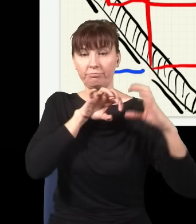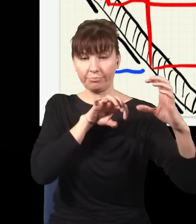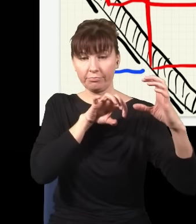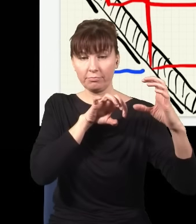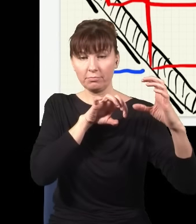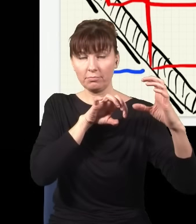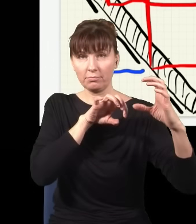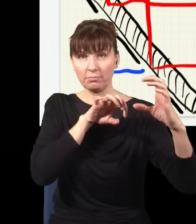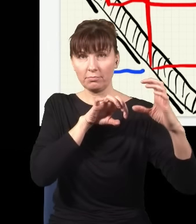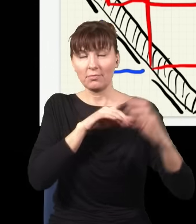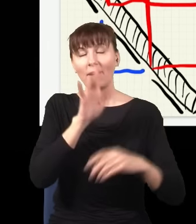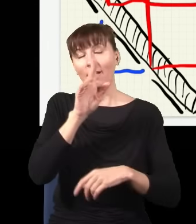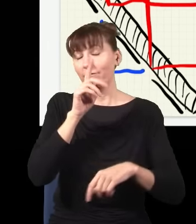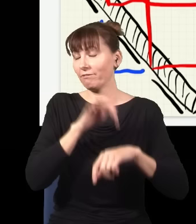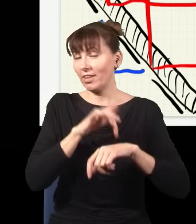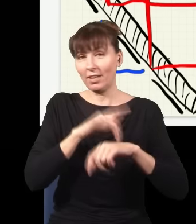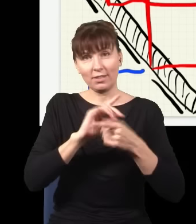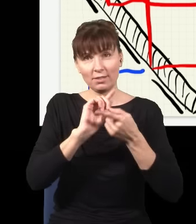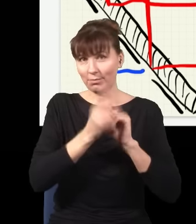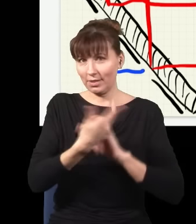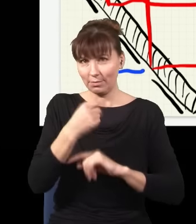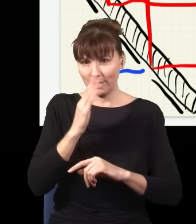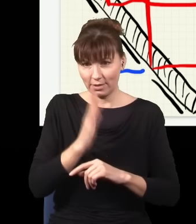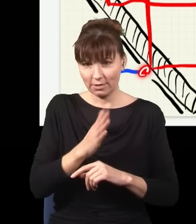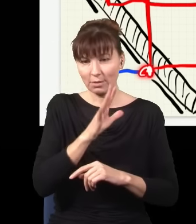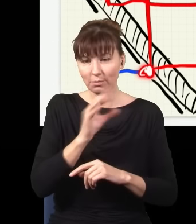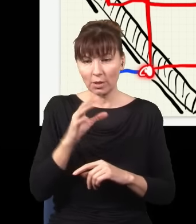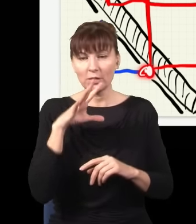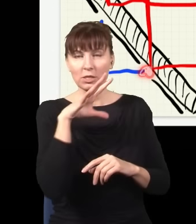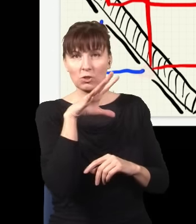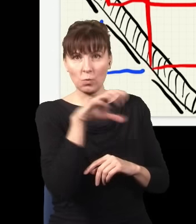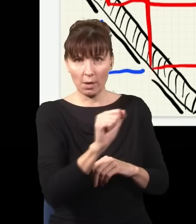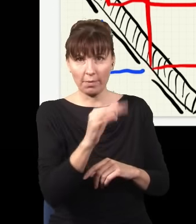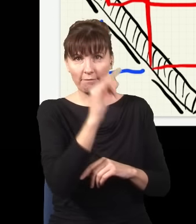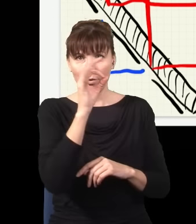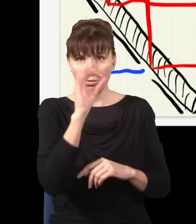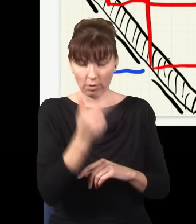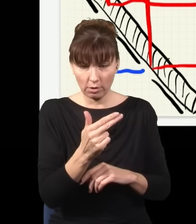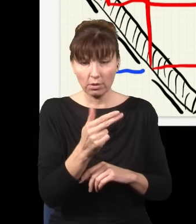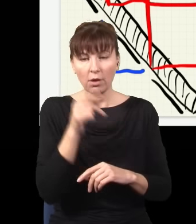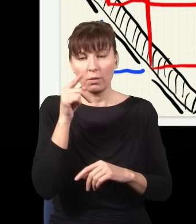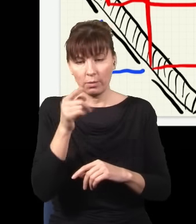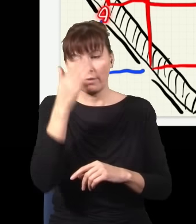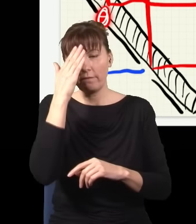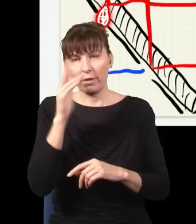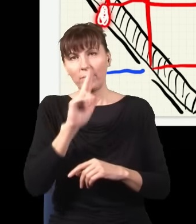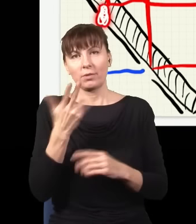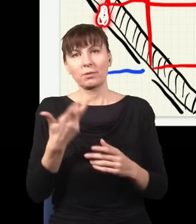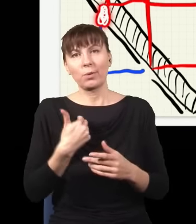tylko tyle, że jak złapałem foton w tym miejscu, to wiem, że niebieski foton był tu, a jak złapałem foton w tym miejscu, to wiem, że niebieski foton był tu.